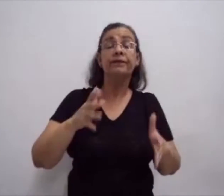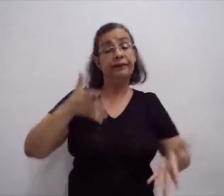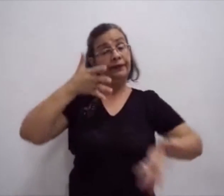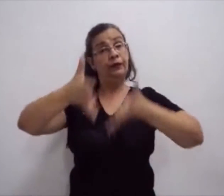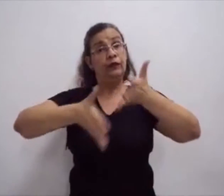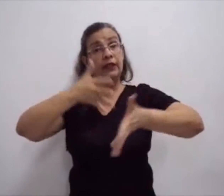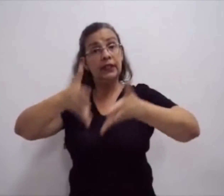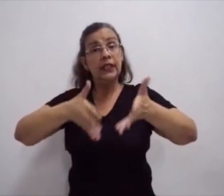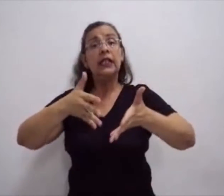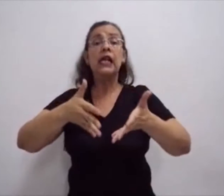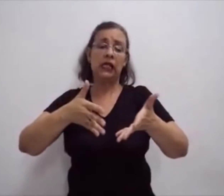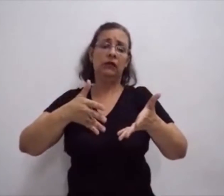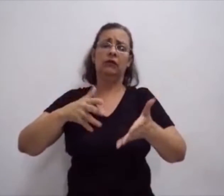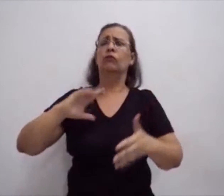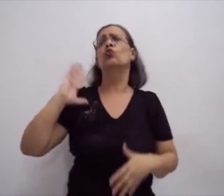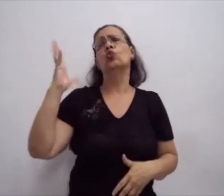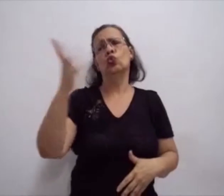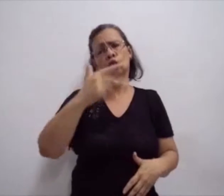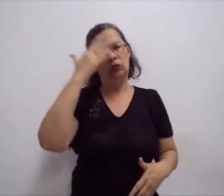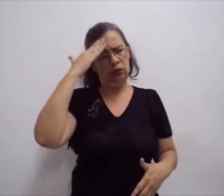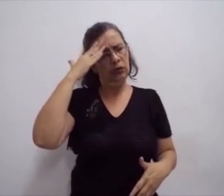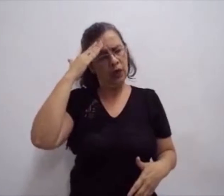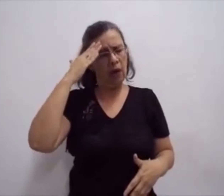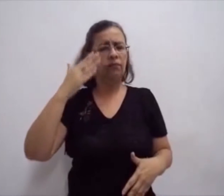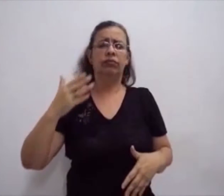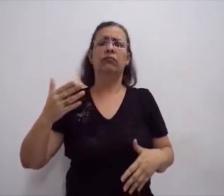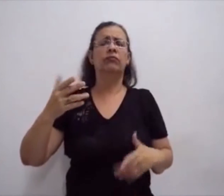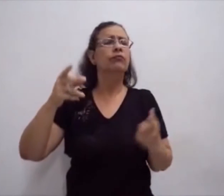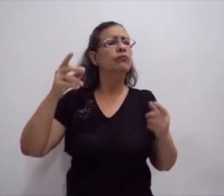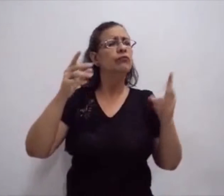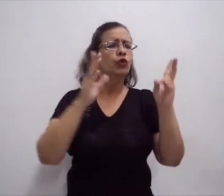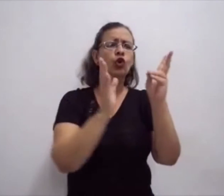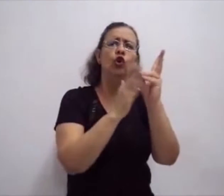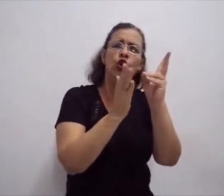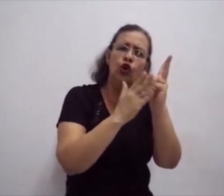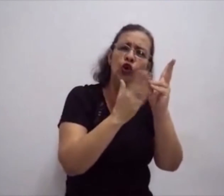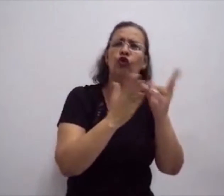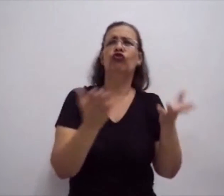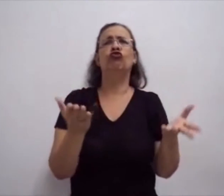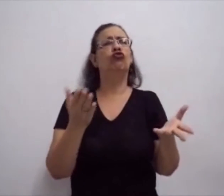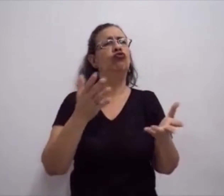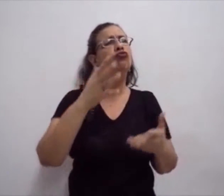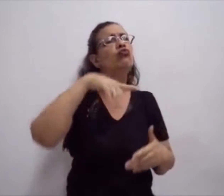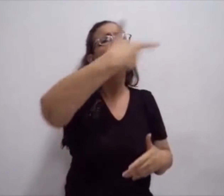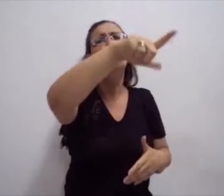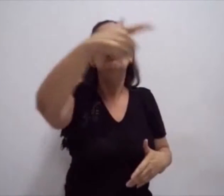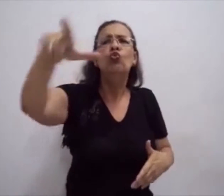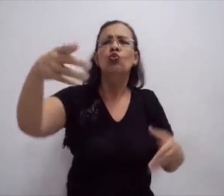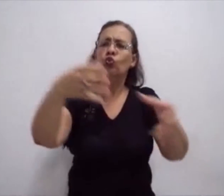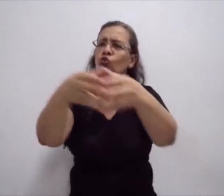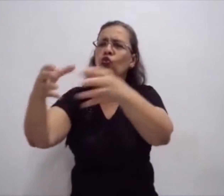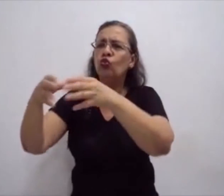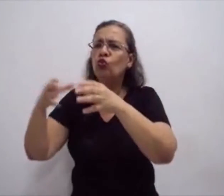que fala, o grupo de surdos sinaliza. Mas os sinais são vistos como uma língua ágrafa,